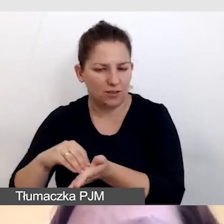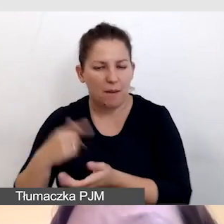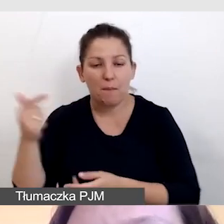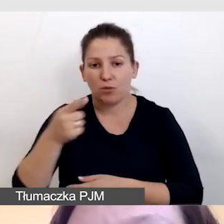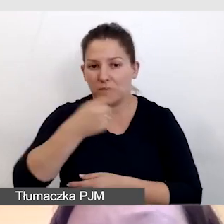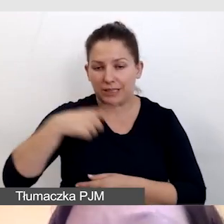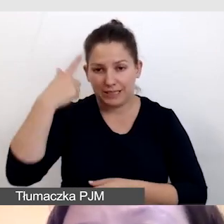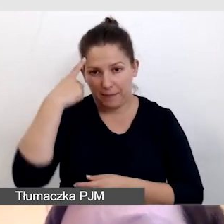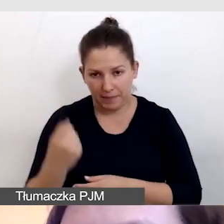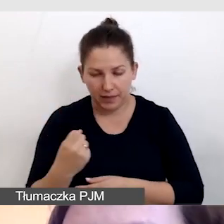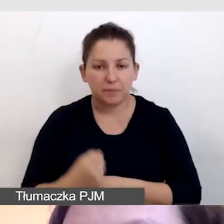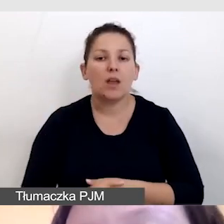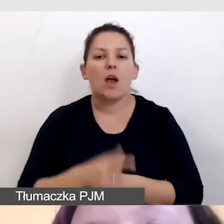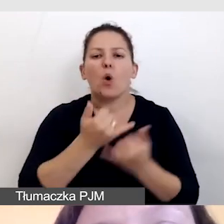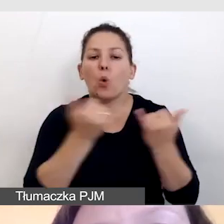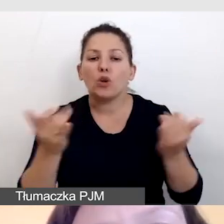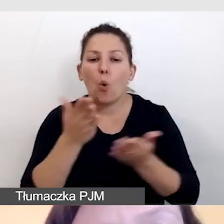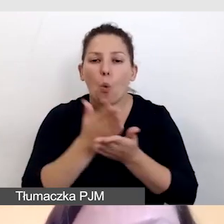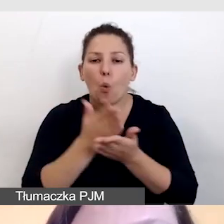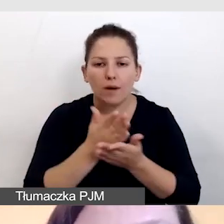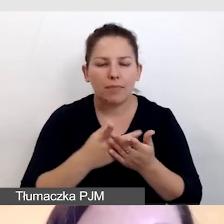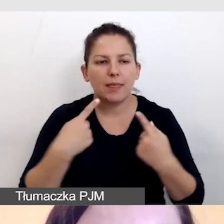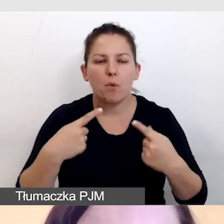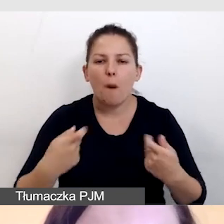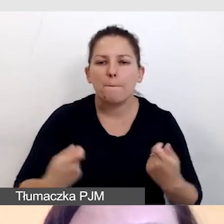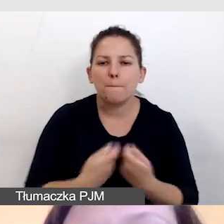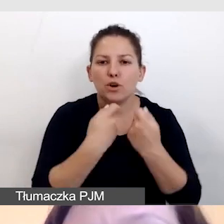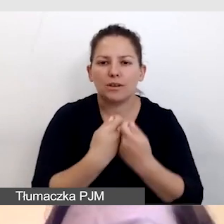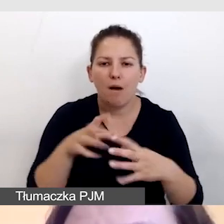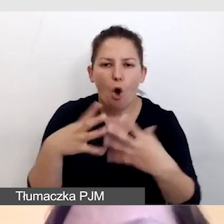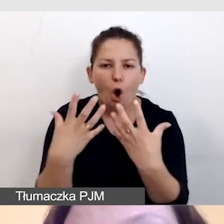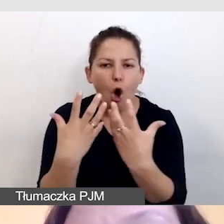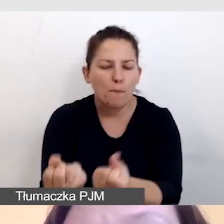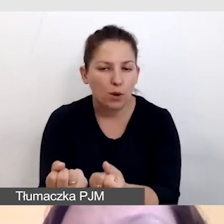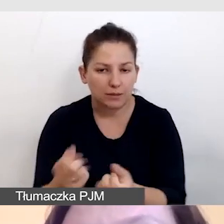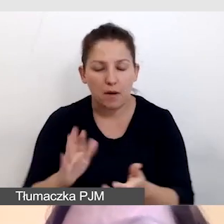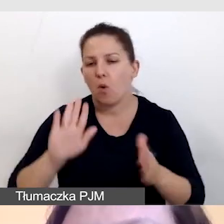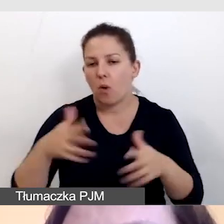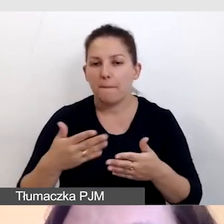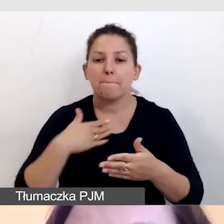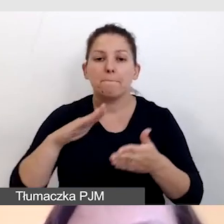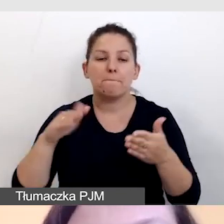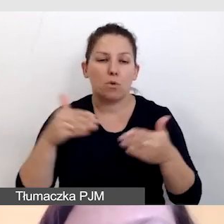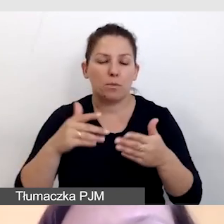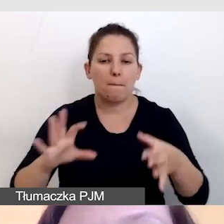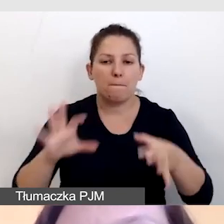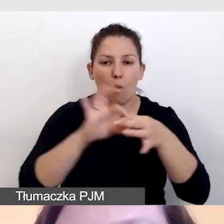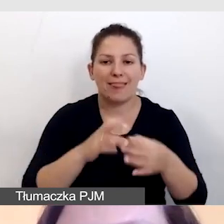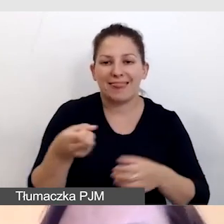by różne usługi nie przeszkadzały odbiorcom. To znaczy, możemy połączyć np. napisy i język migowy